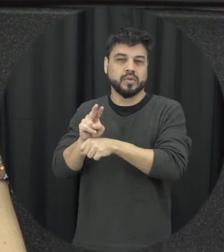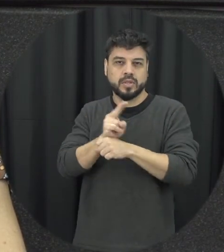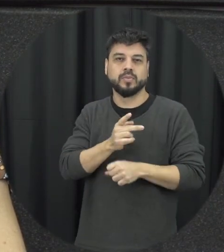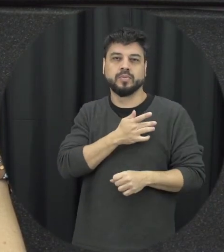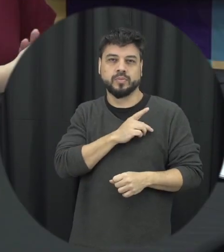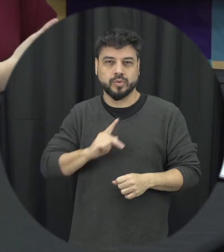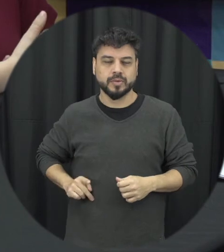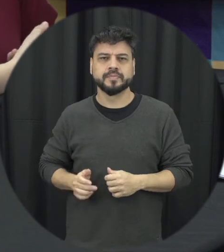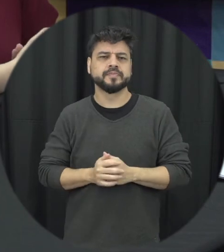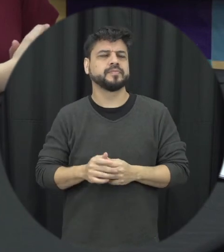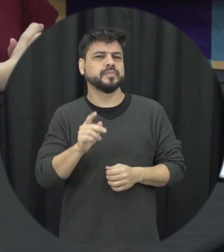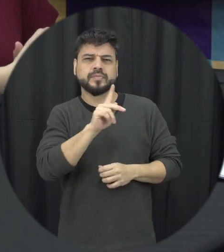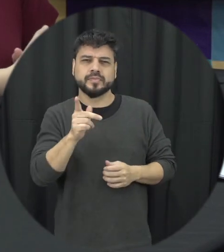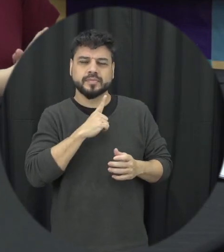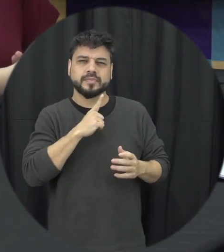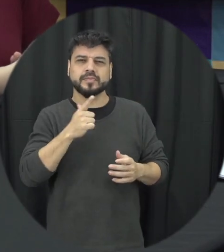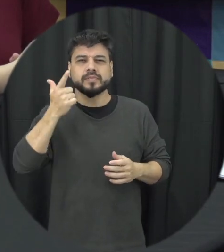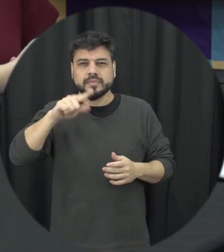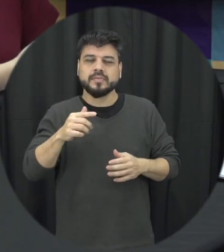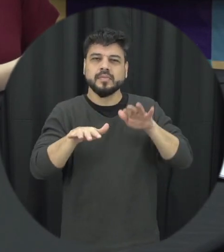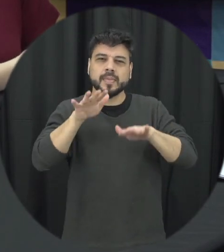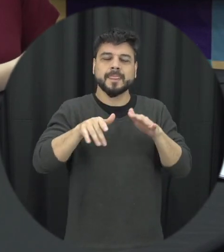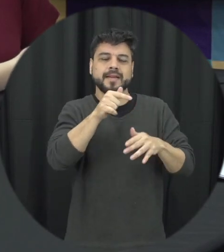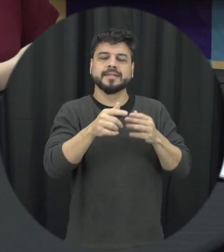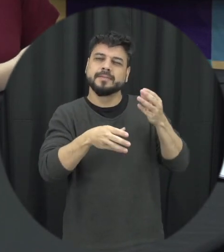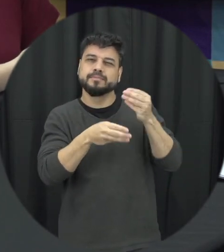a professora teria mais algum toque que a senhora gostaria de abordar sobre esse tema